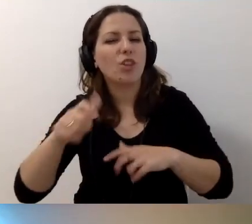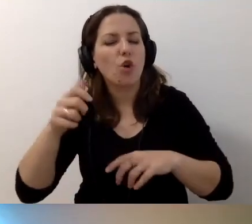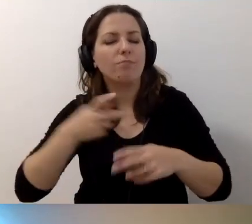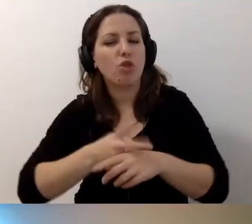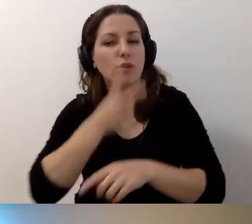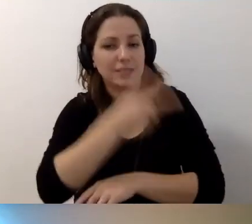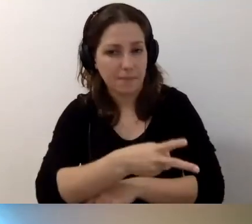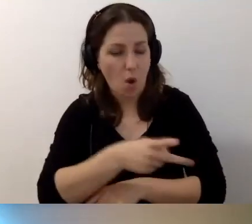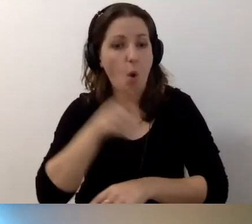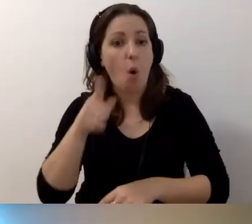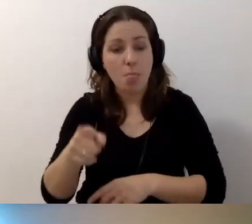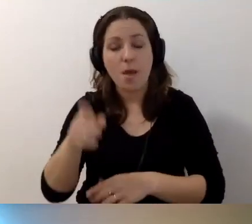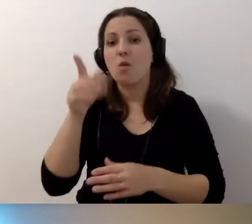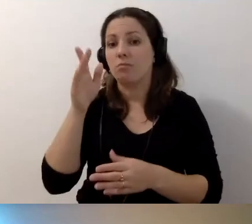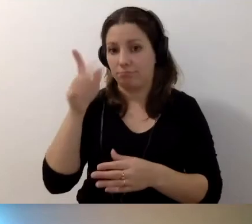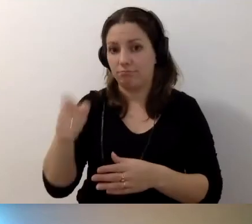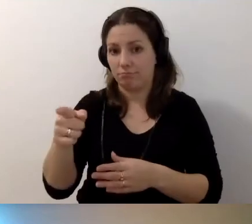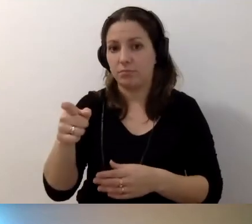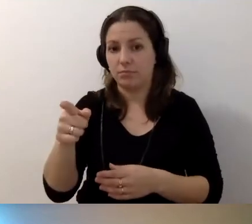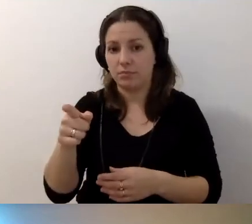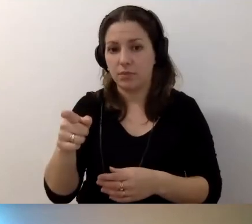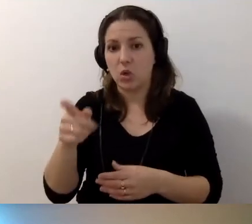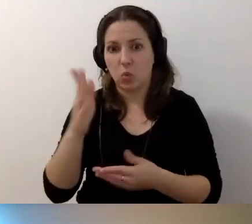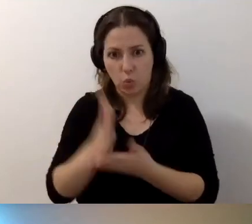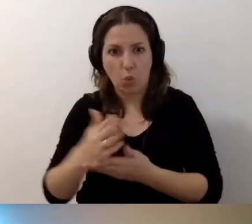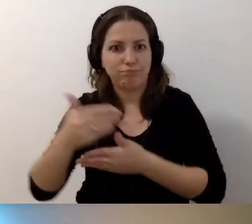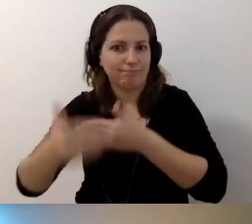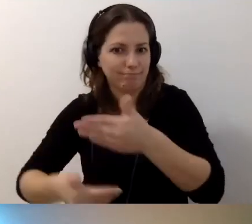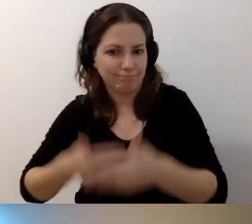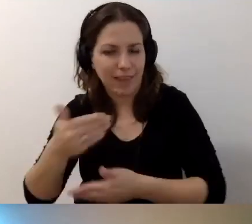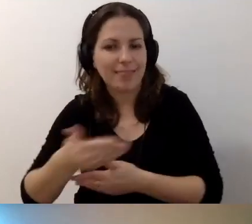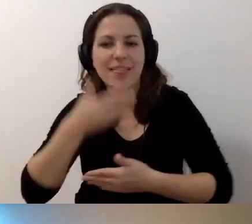Ona już sobie funkcjonuje. Nie ma jeszcze egzaminów.